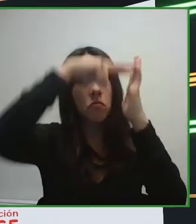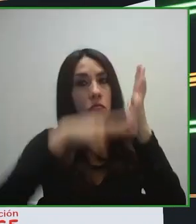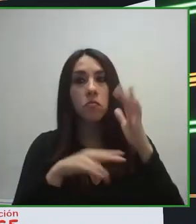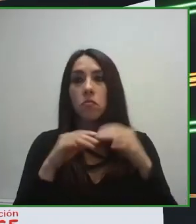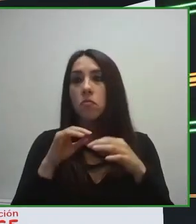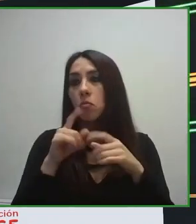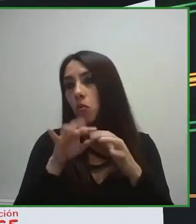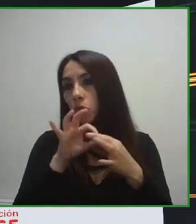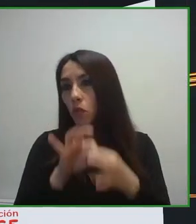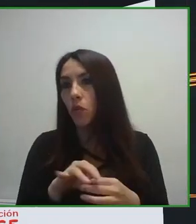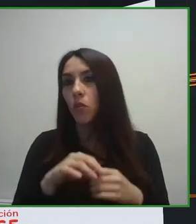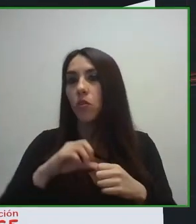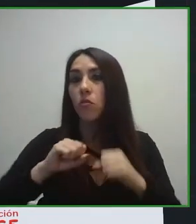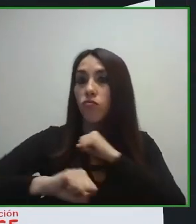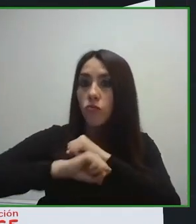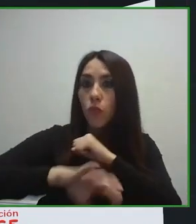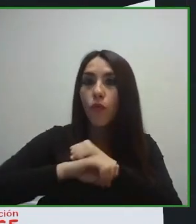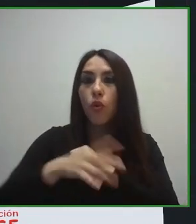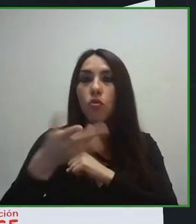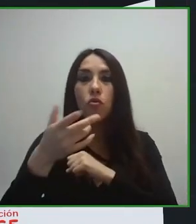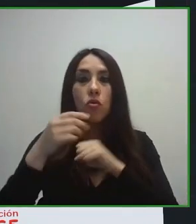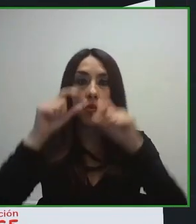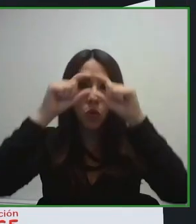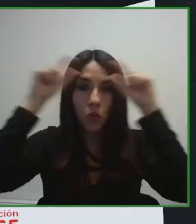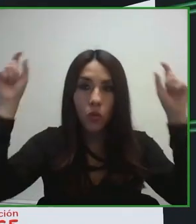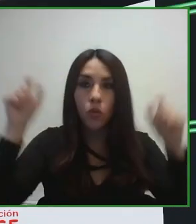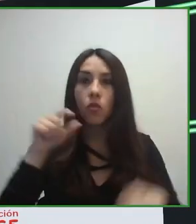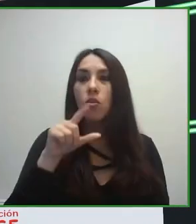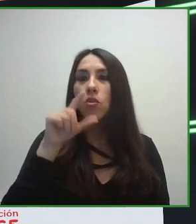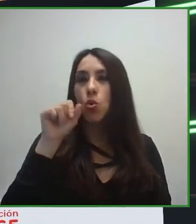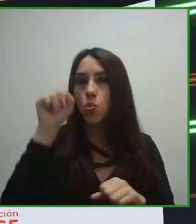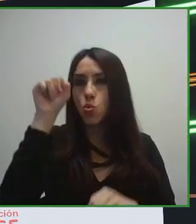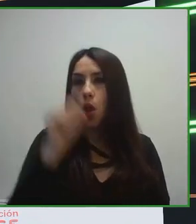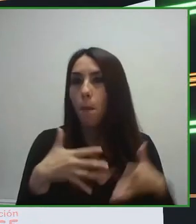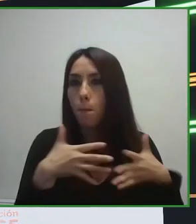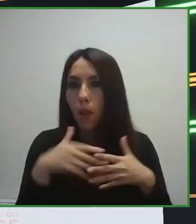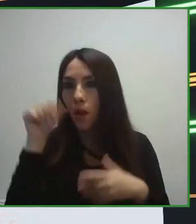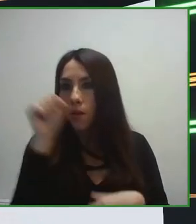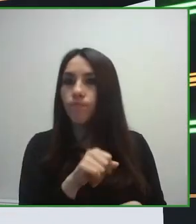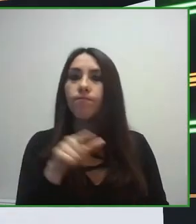implementar la accesibilidad, independientemente de cual fuera el nivel en